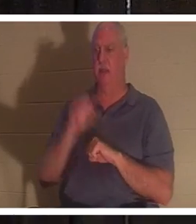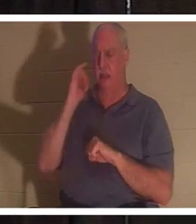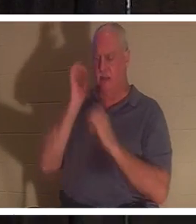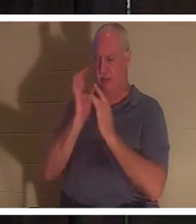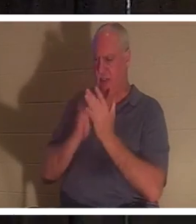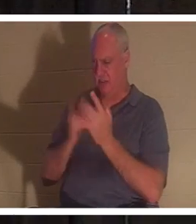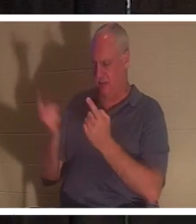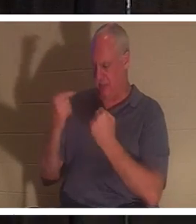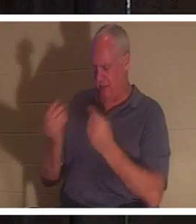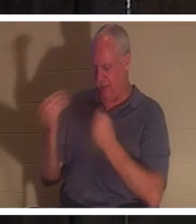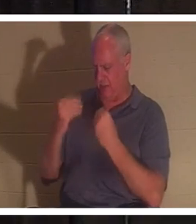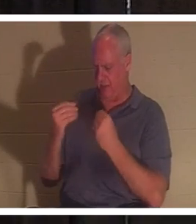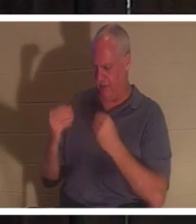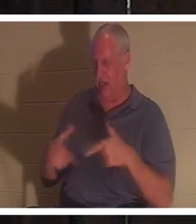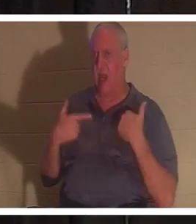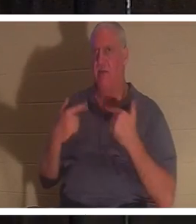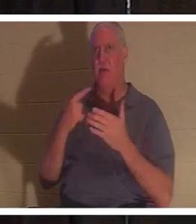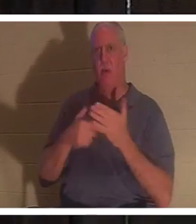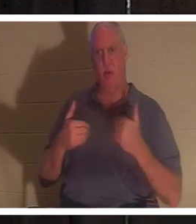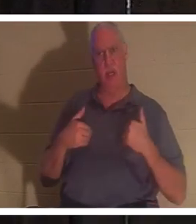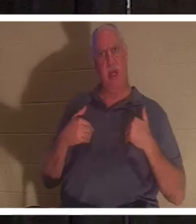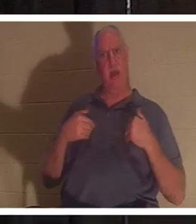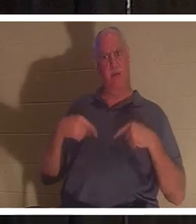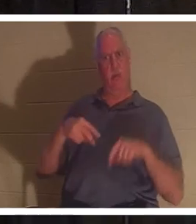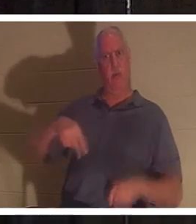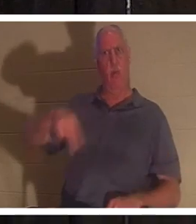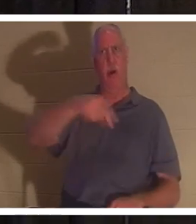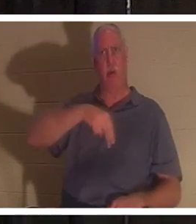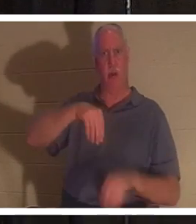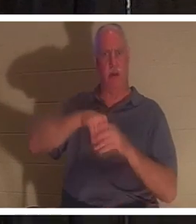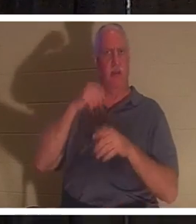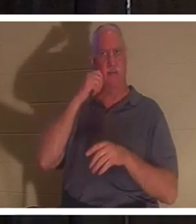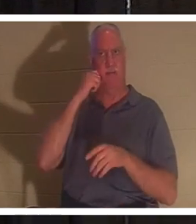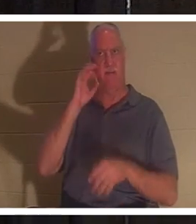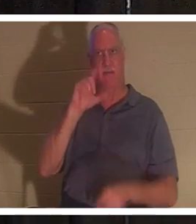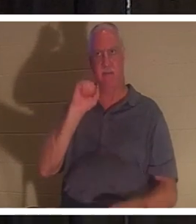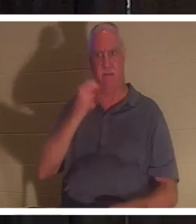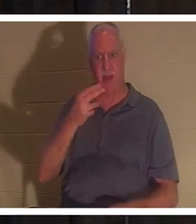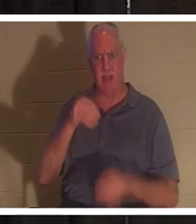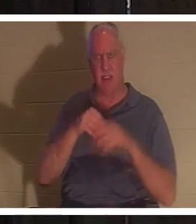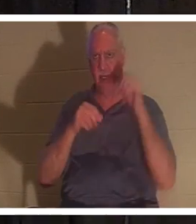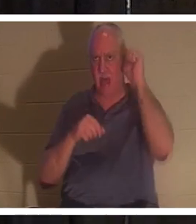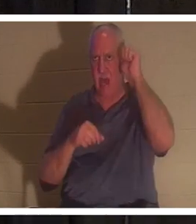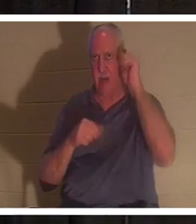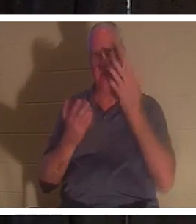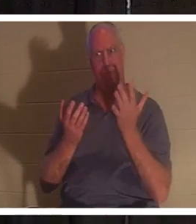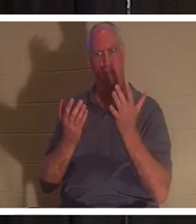нам жизнь, то что мы имели, пока ходили во плоти в Адаме? Ты со мной? Он